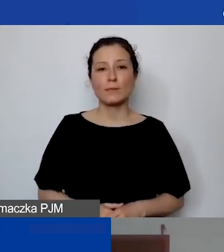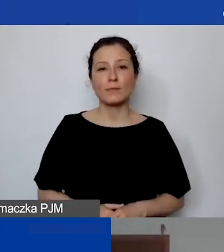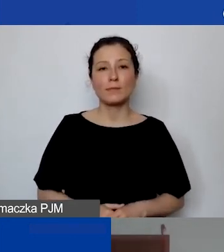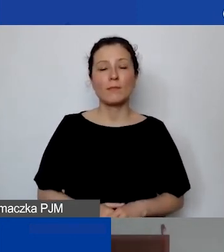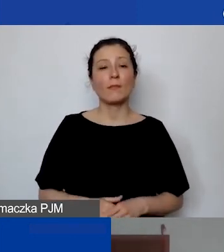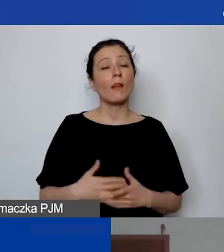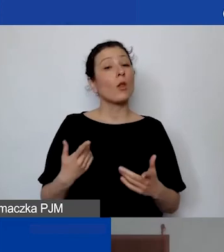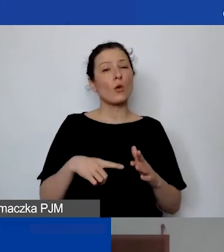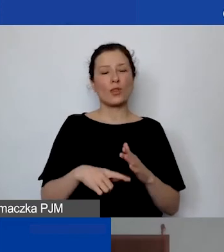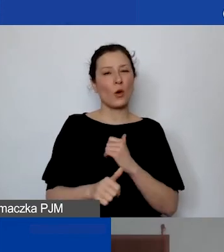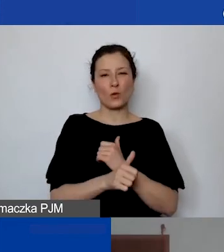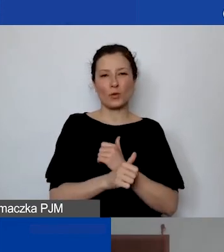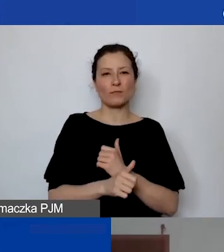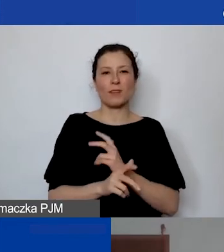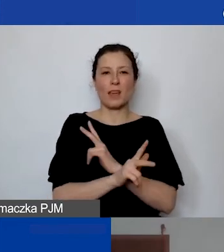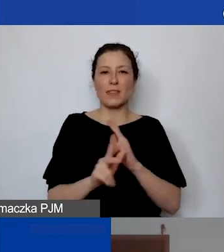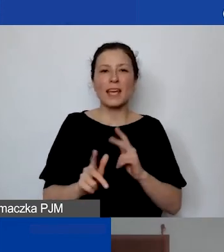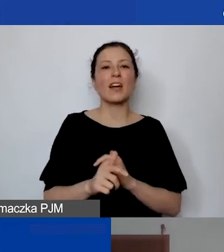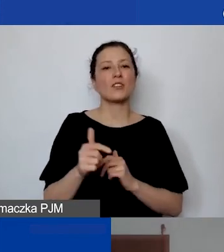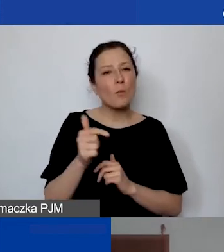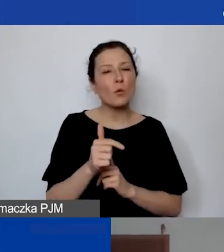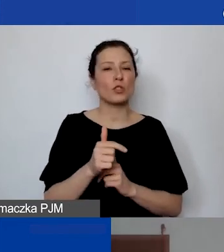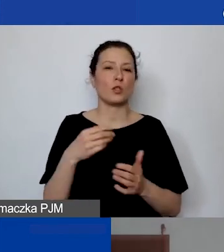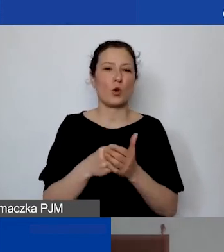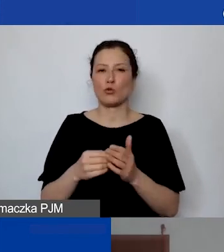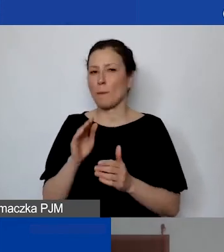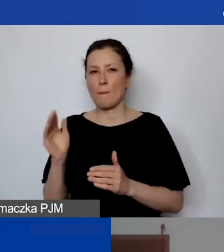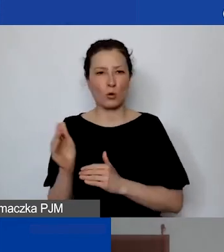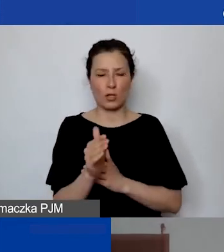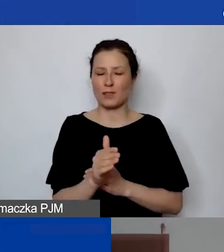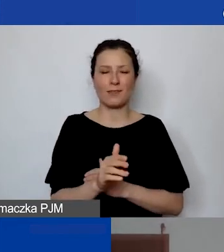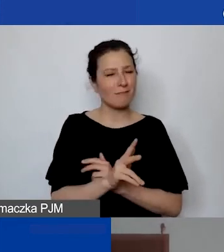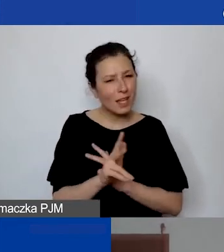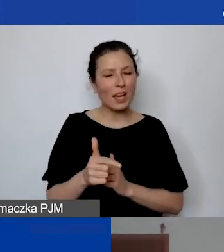Nie wszyscy muszą mieć koszty pośrednie. Jeżeli państwo nie mają kosztów stałych,